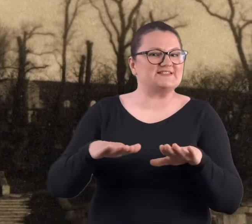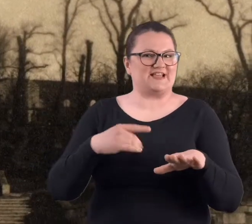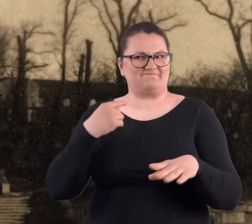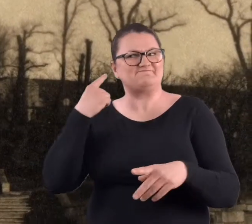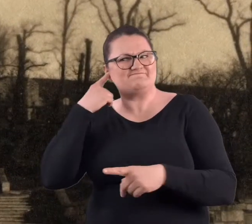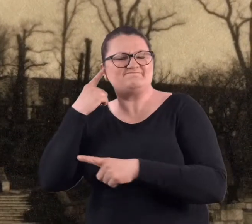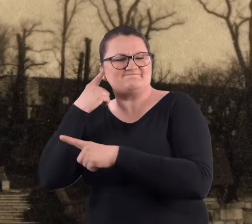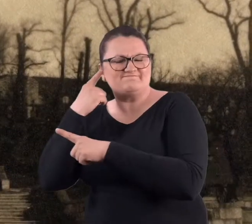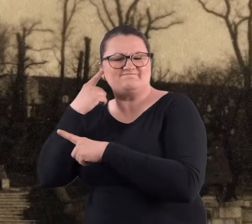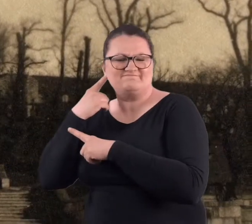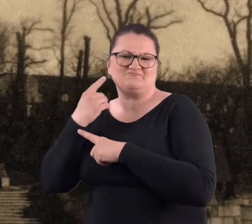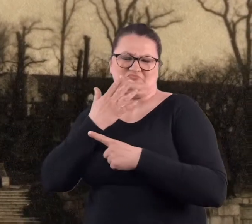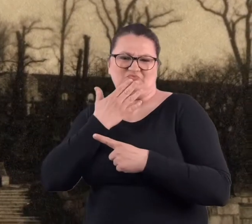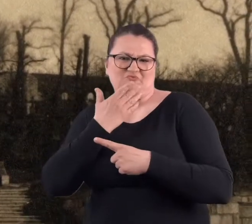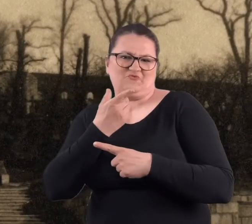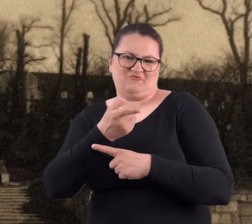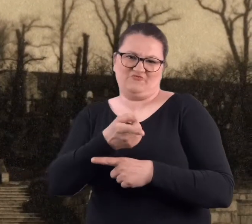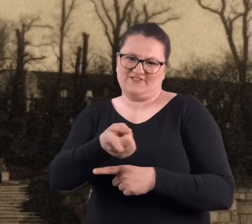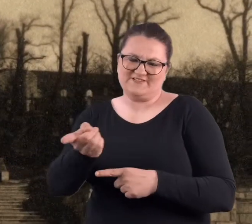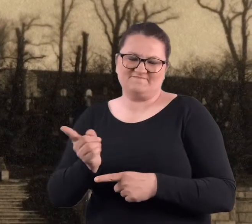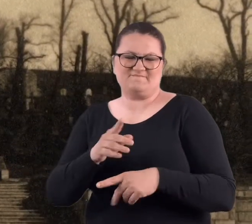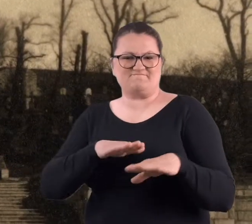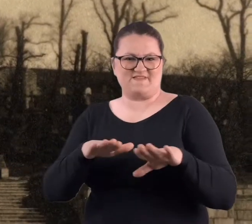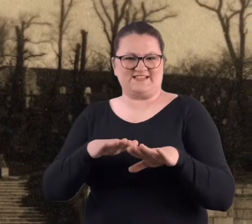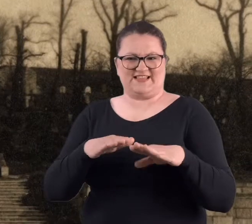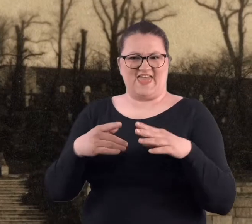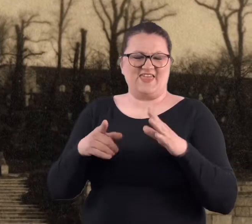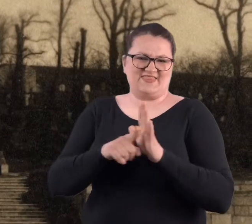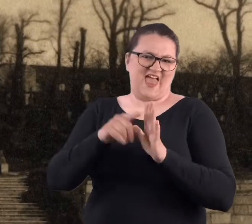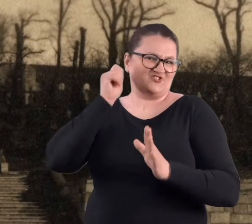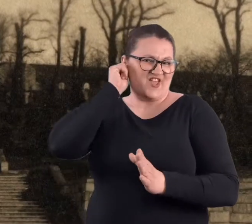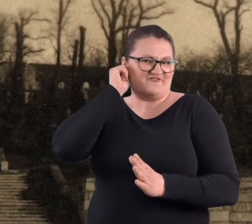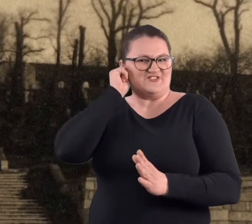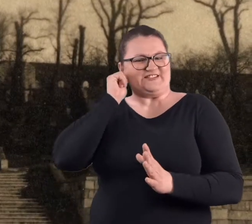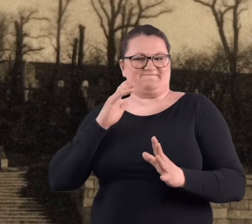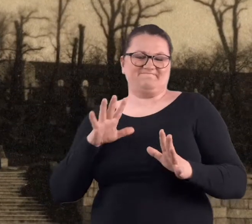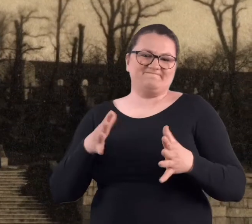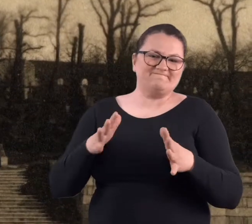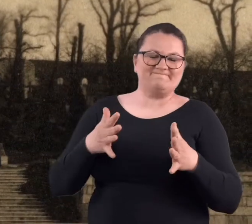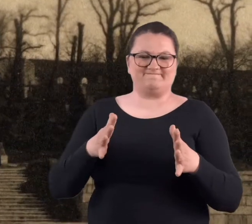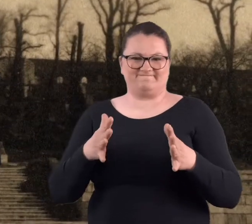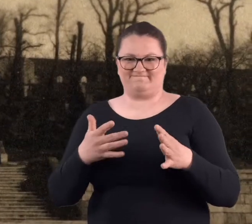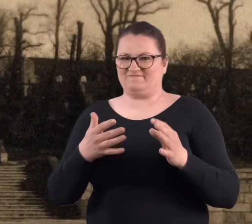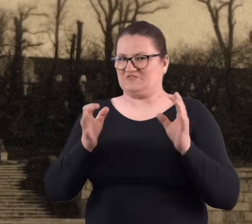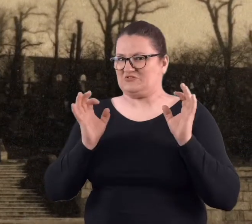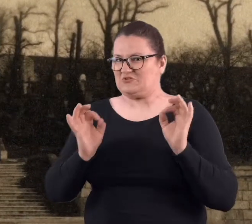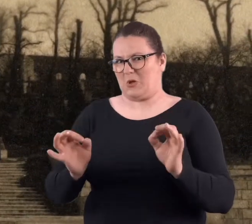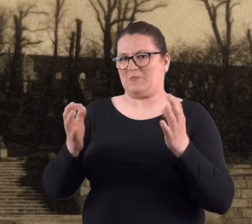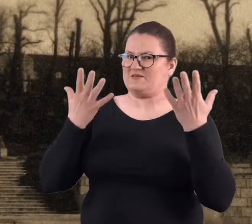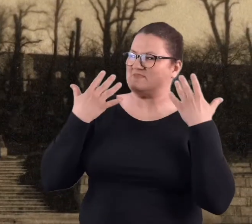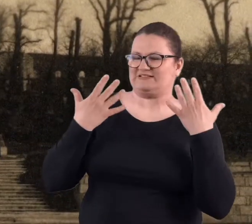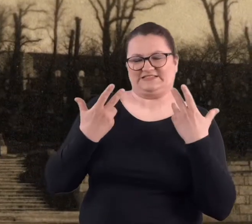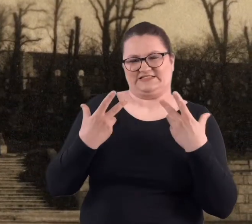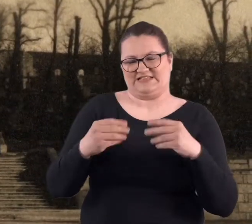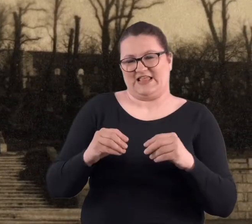Tak się słyszało tu i ówdzie, że to dla dziewczyn to raczej to nie jest miejsce dobre na spacery.